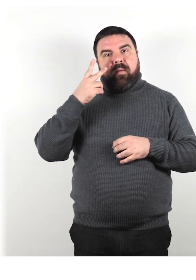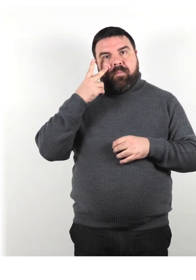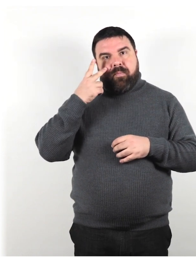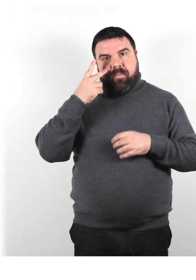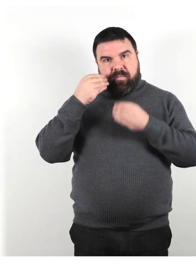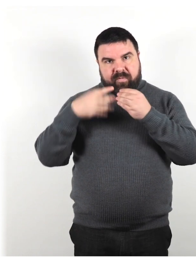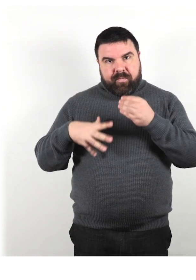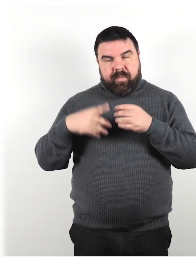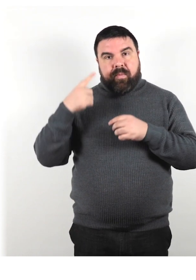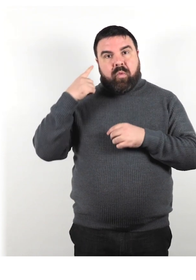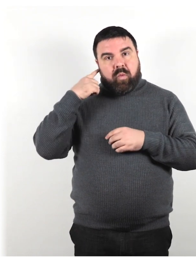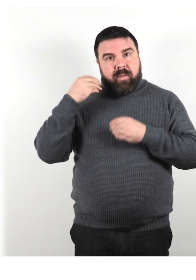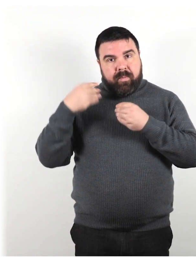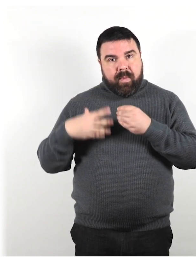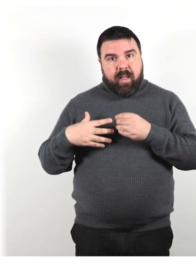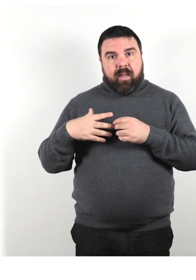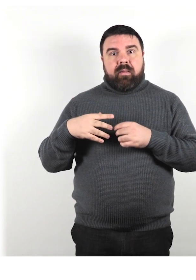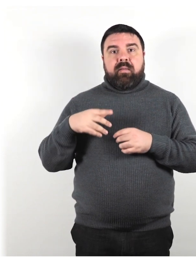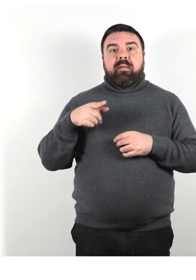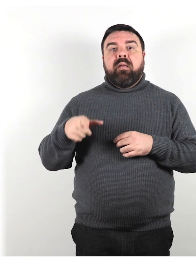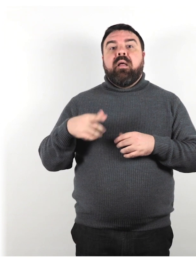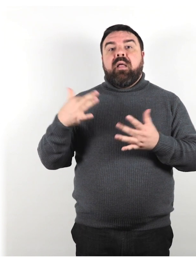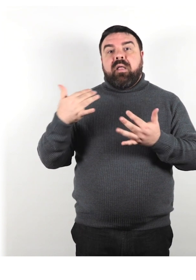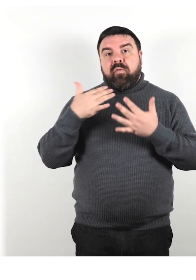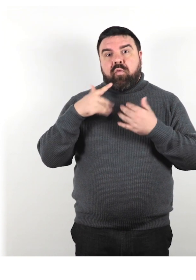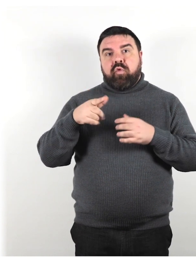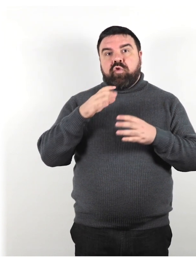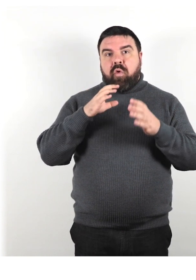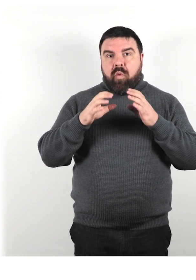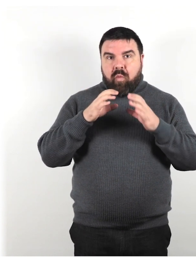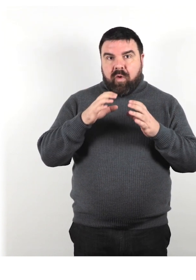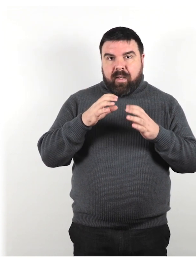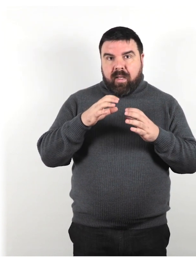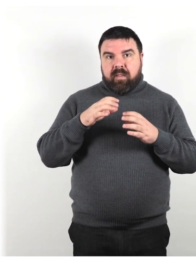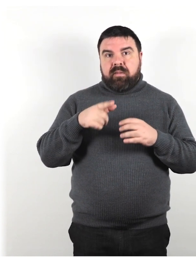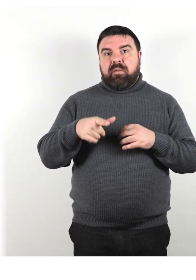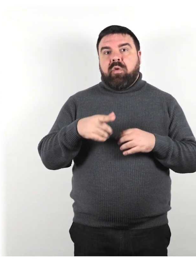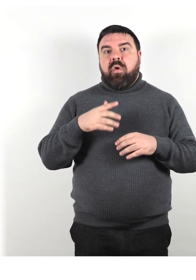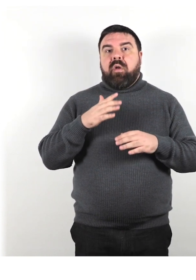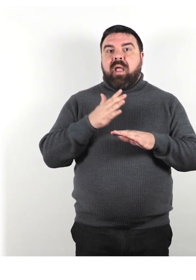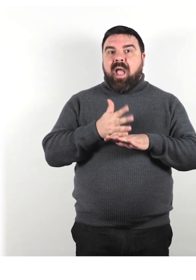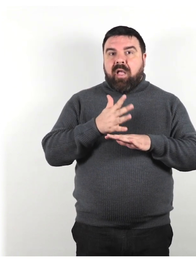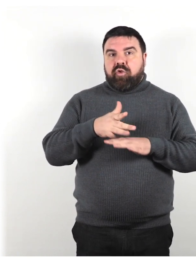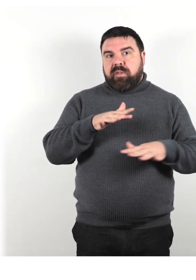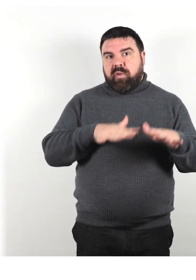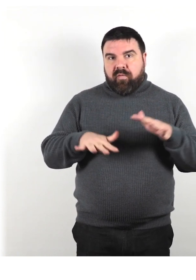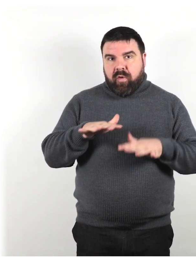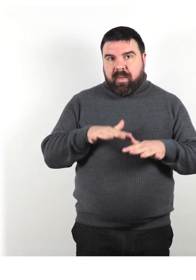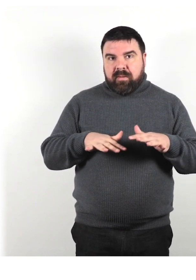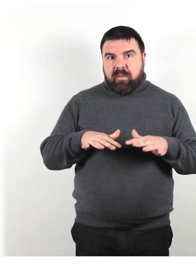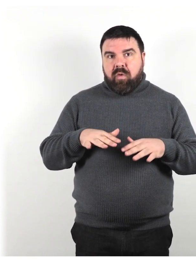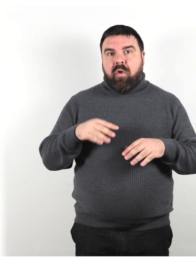che influisce sulla loro capacità di comunicare, di accedere a tutte le informazioni e di andare in giro.